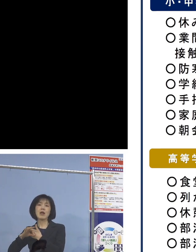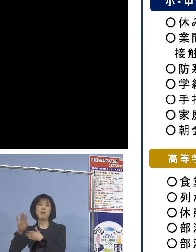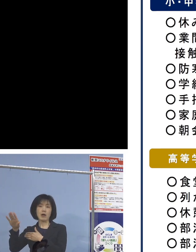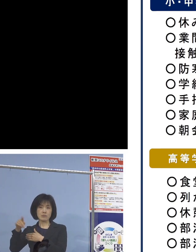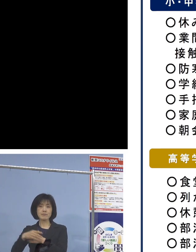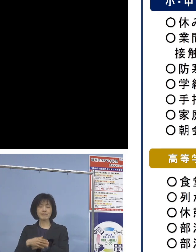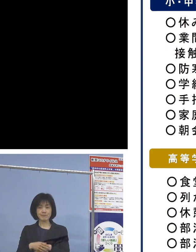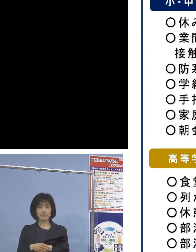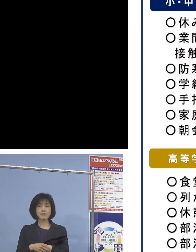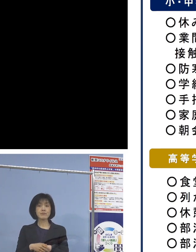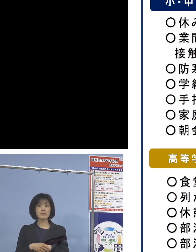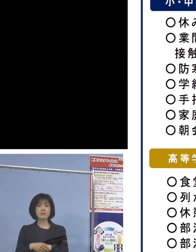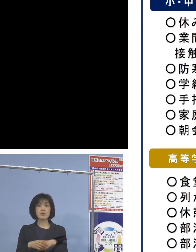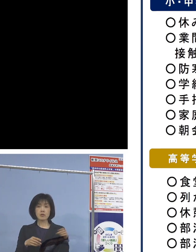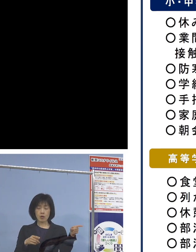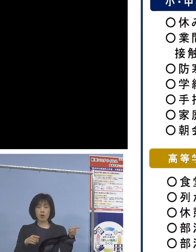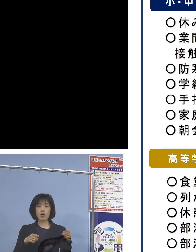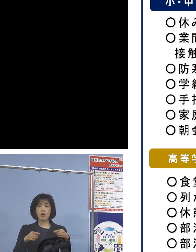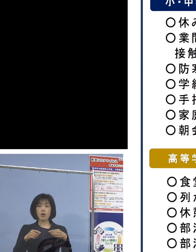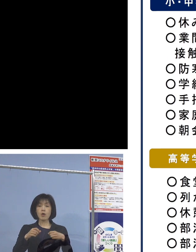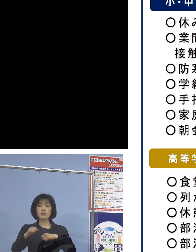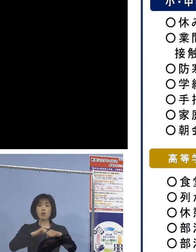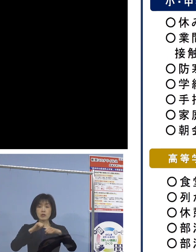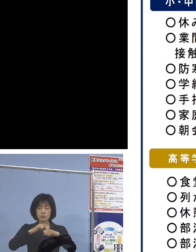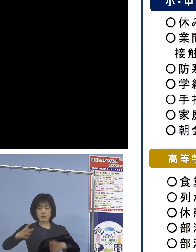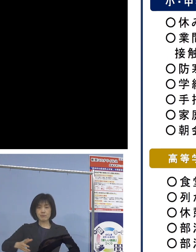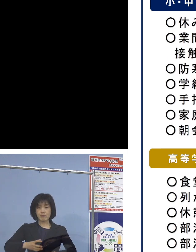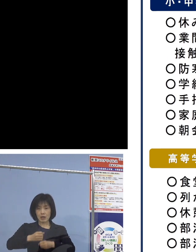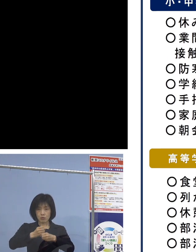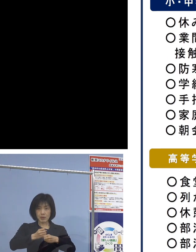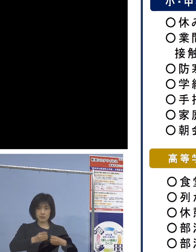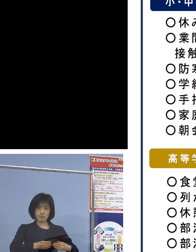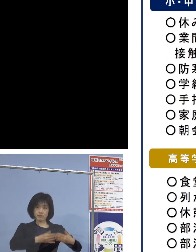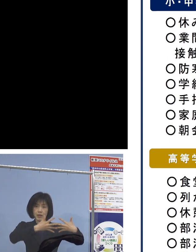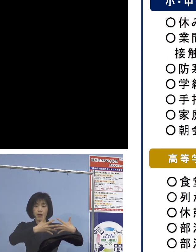こうしたそれぞれの取組を 取りまとめたところでありますので